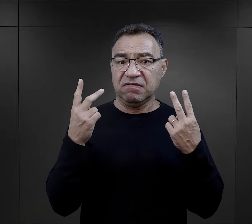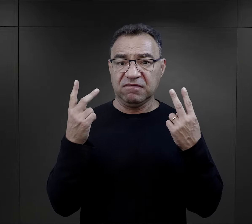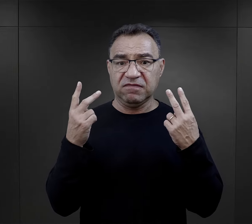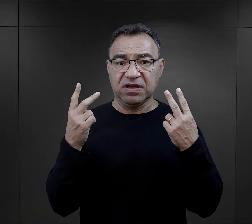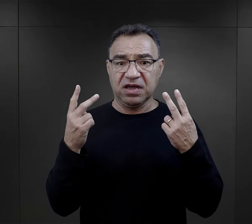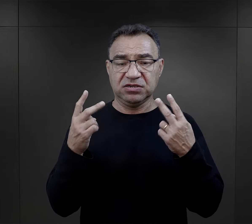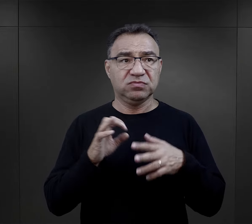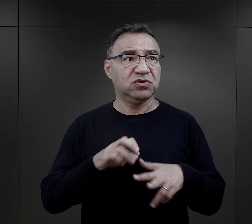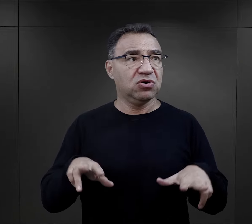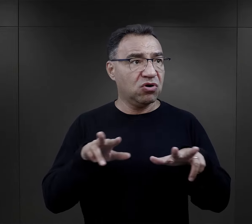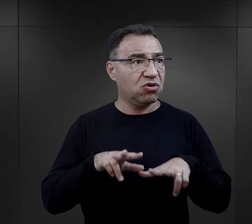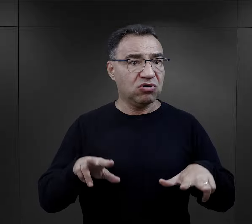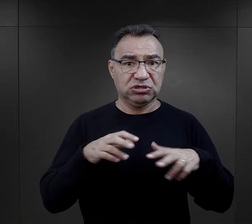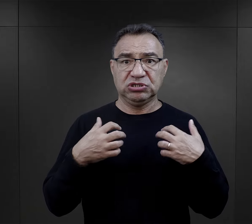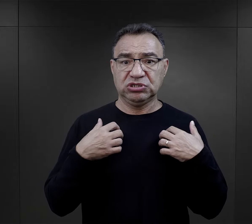dla rodziny, dla funkcjonowania,